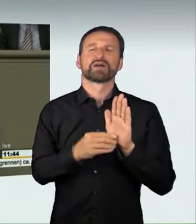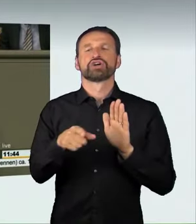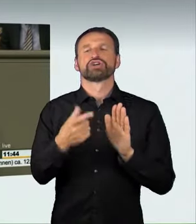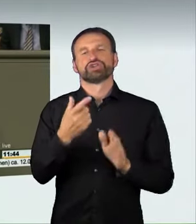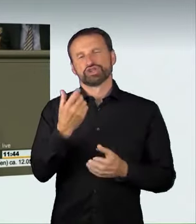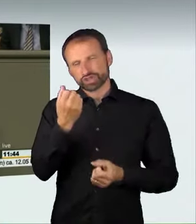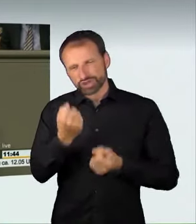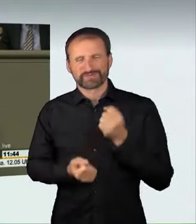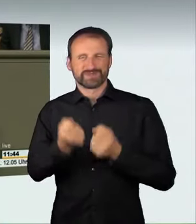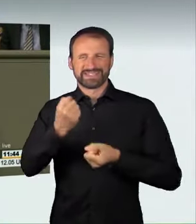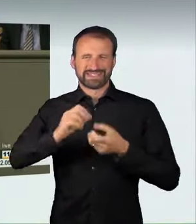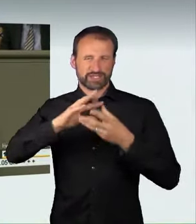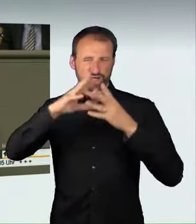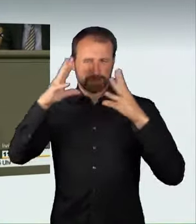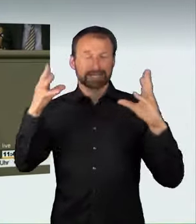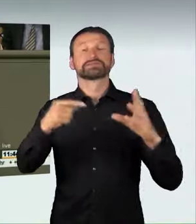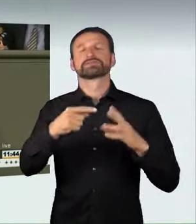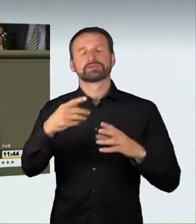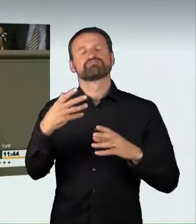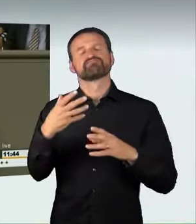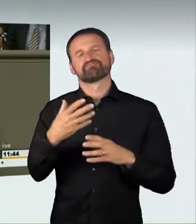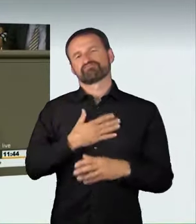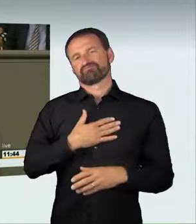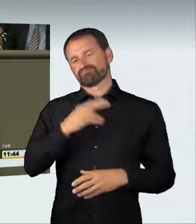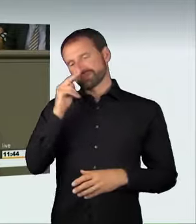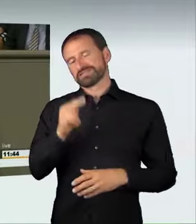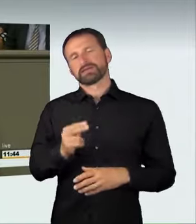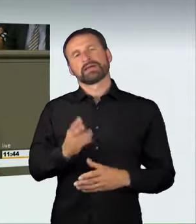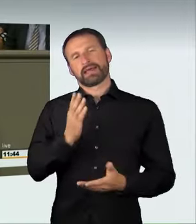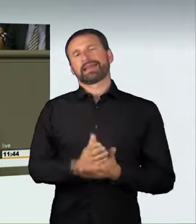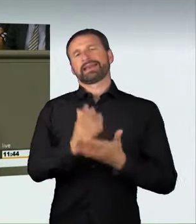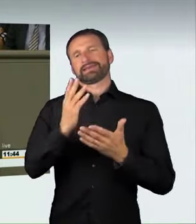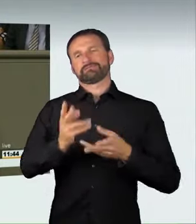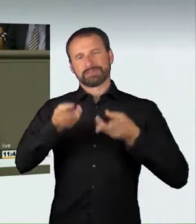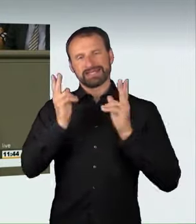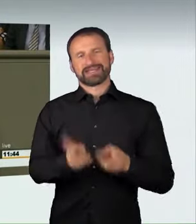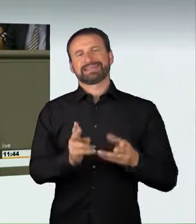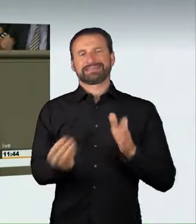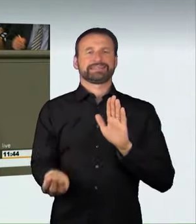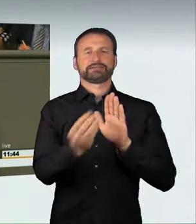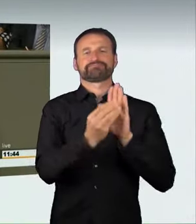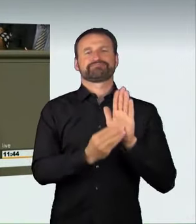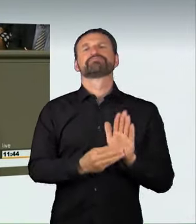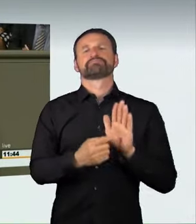aus unserer Sicht richtig abbildet. Jetzt steht auch der Versuch der Organisation